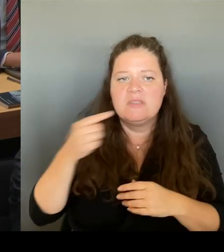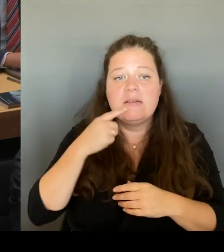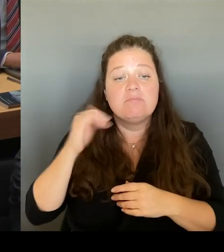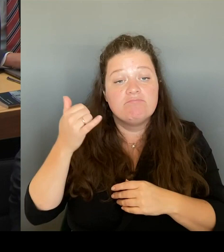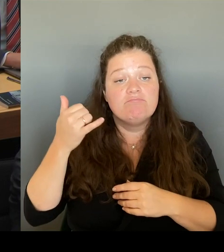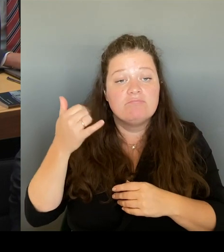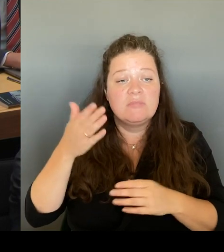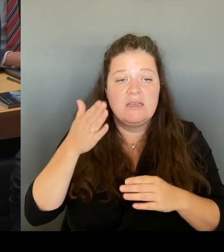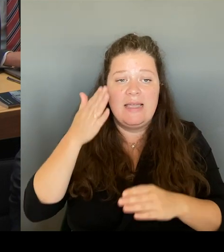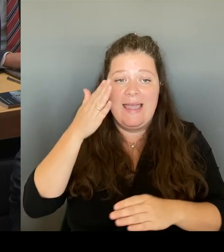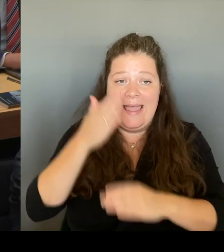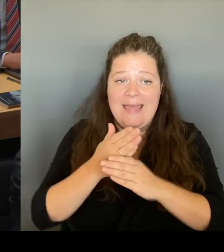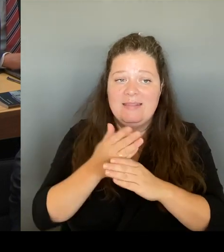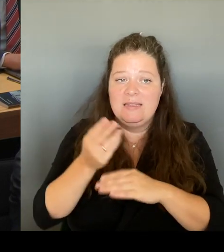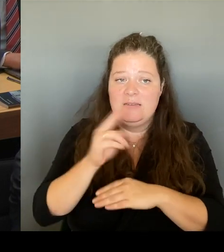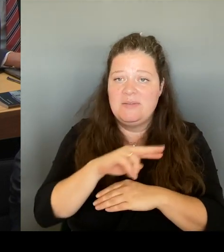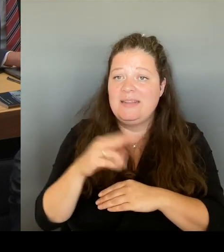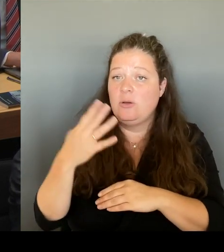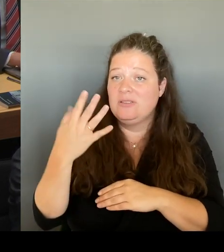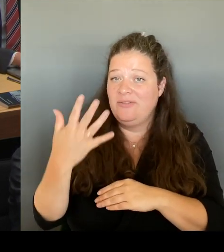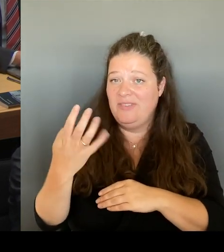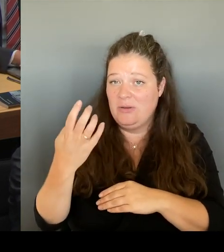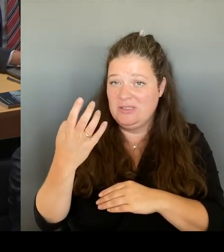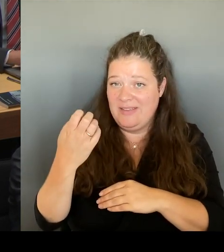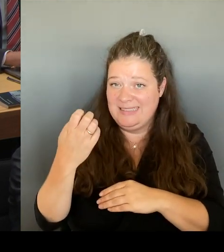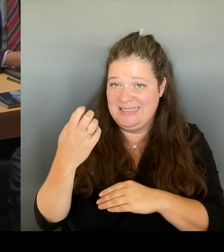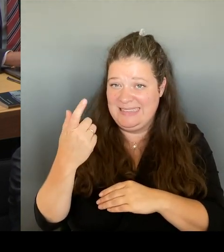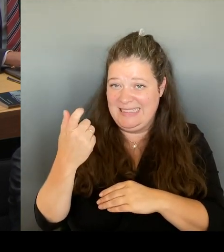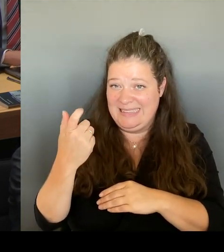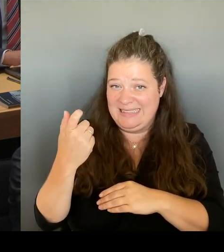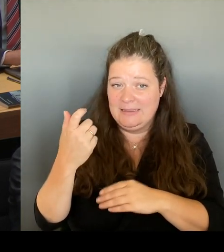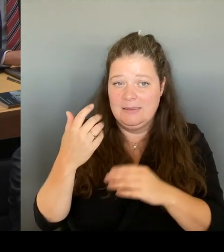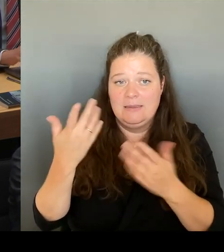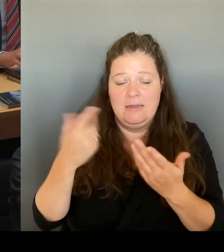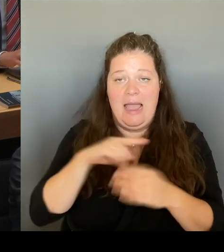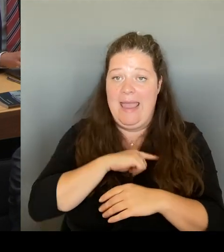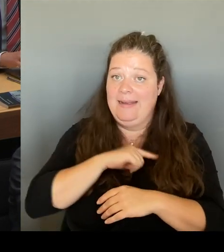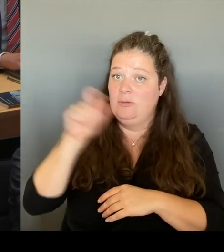ausziehen wird. Und wir haben uns auch die Zusage geben